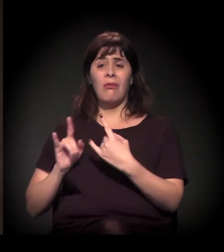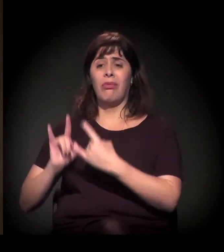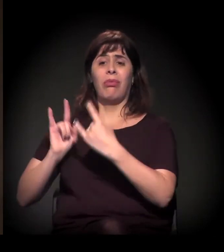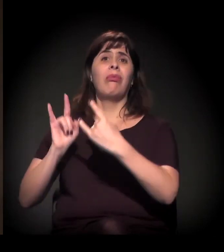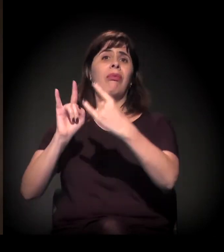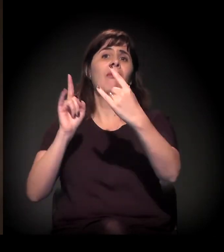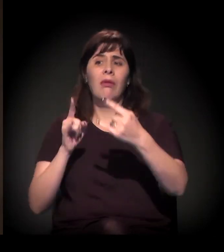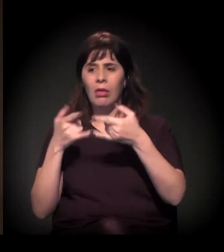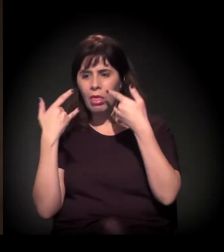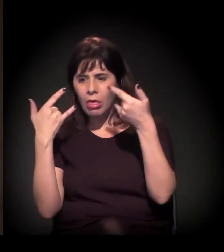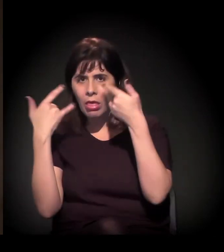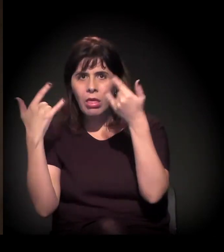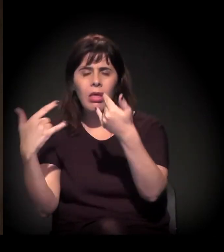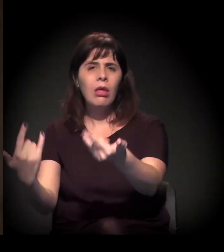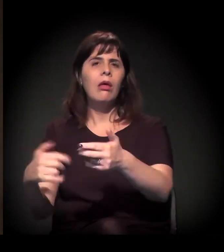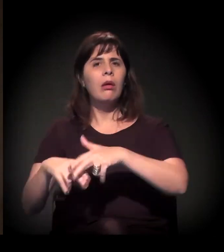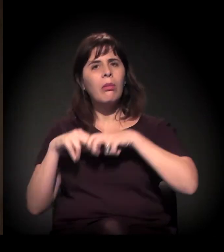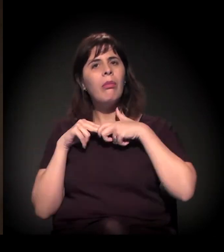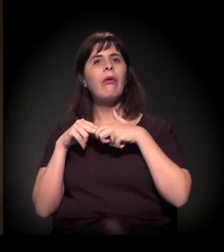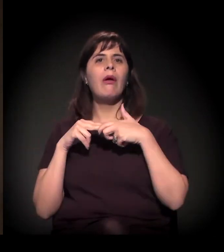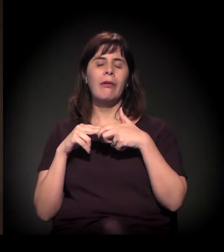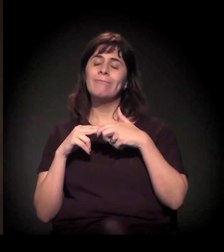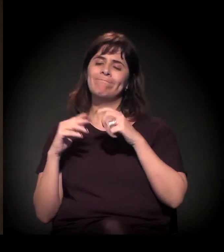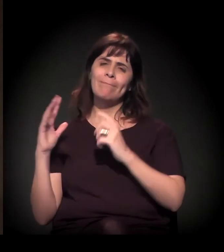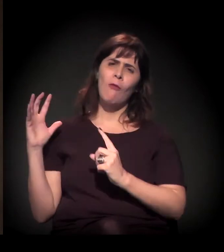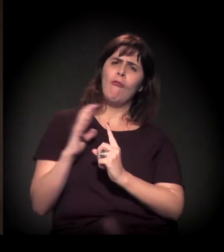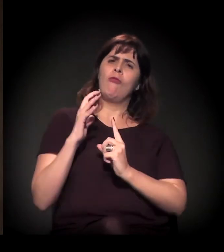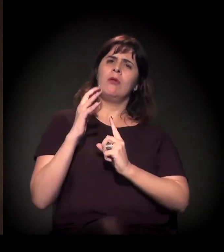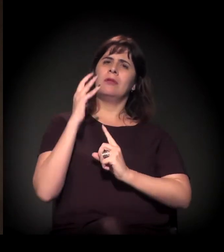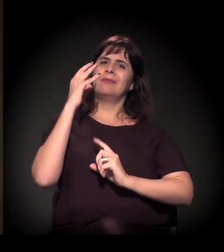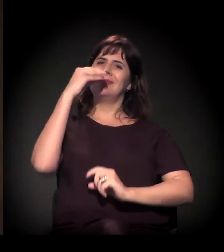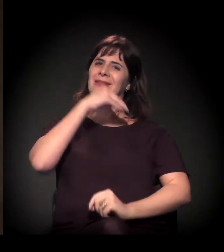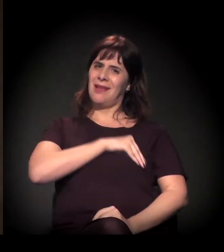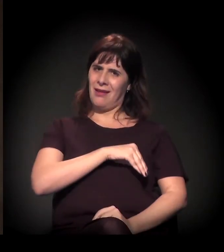a dificuldade e os impactos que isso tem sobre a renda das pessoas.